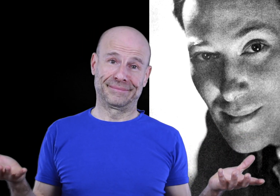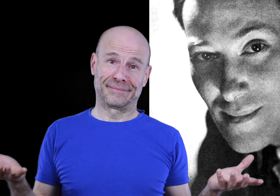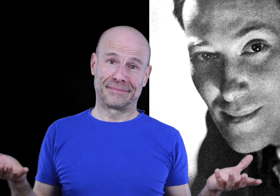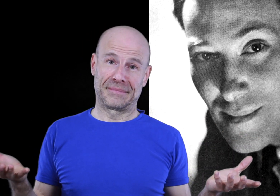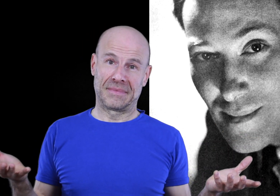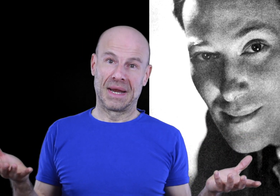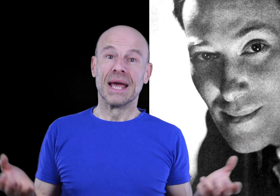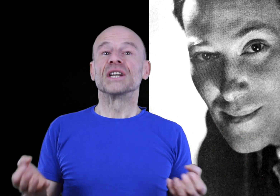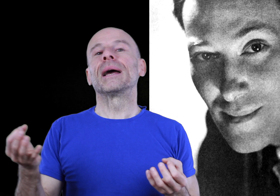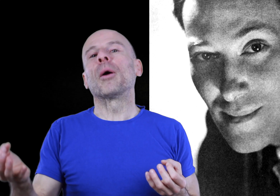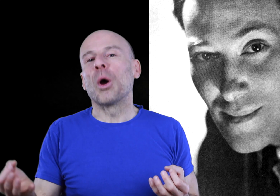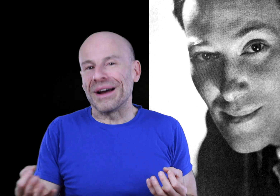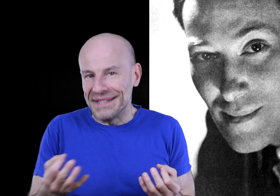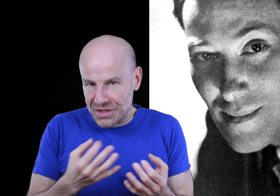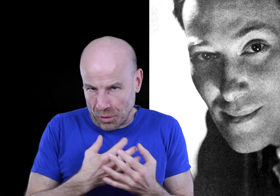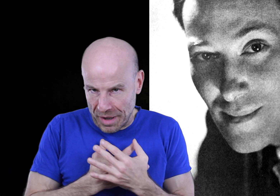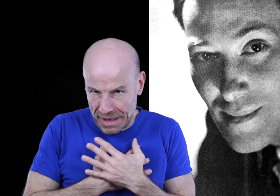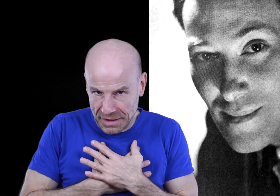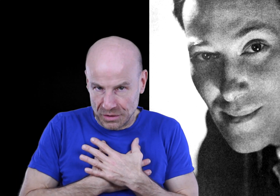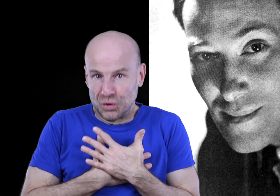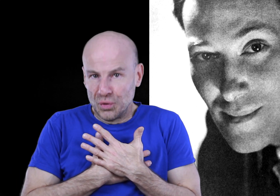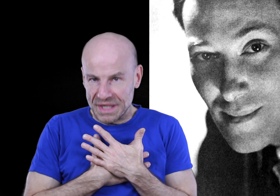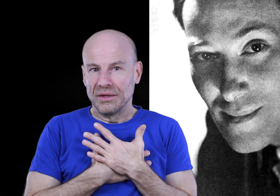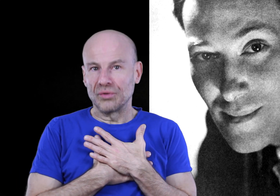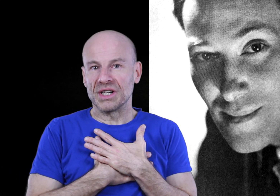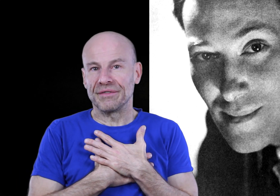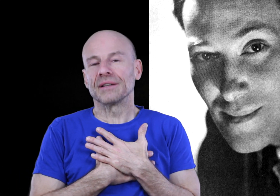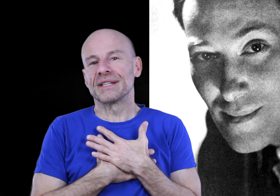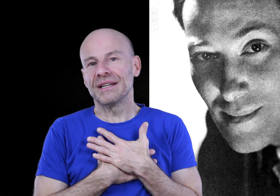J’ai d’abord mis en pratique moi-même tout ce qu’il encourage à faire dans ses